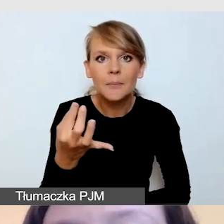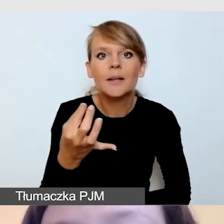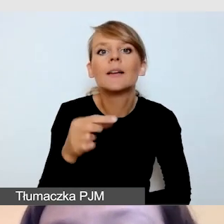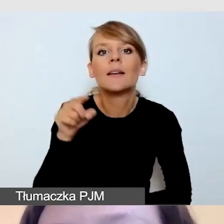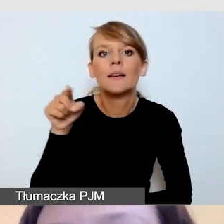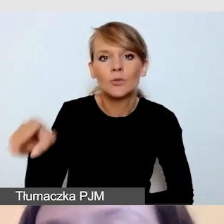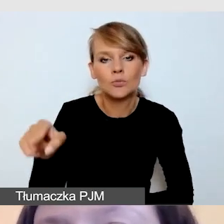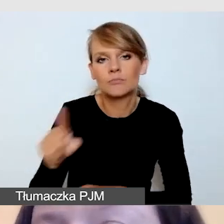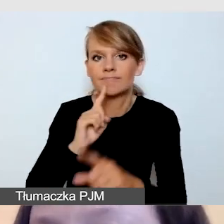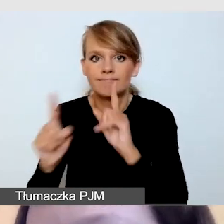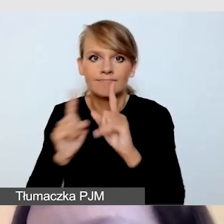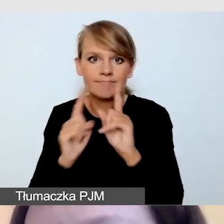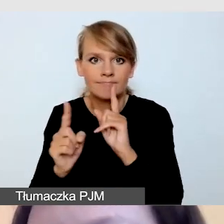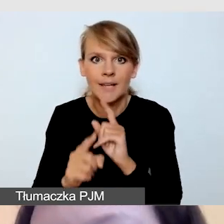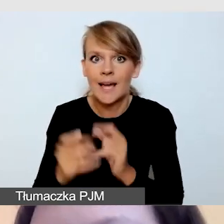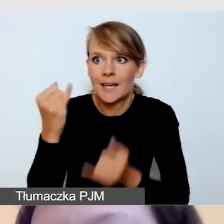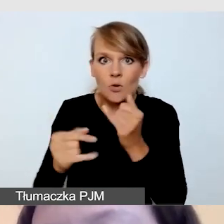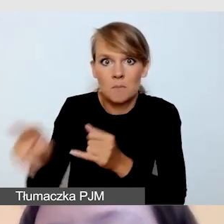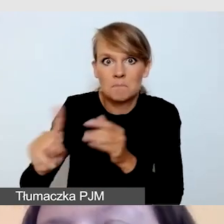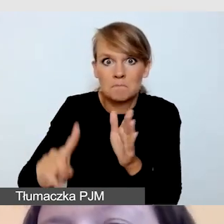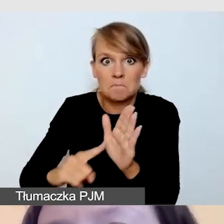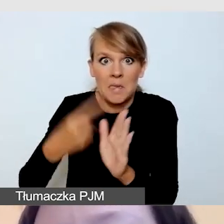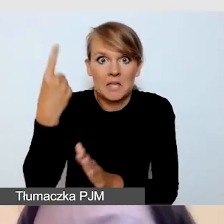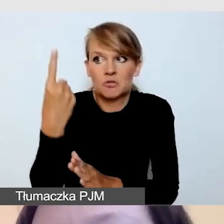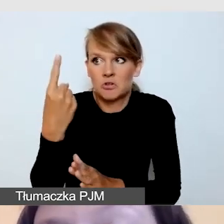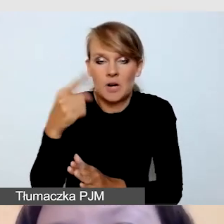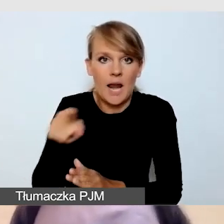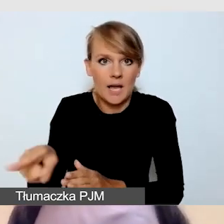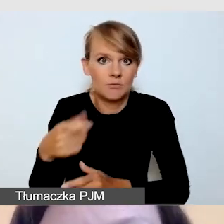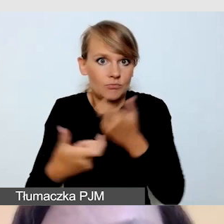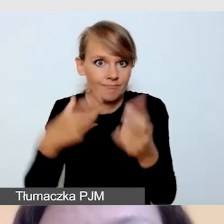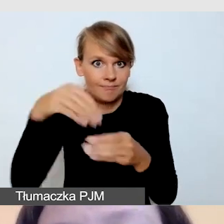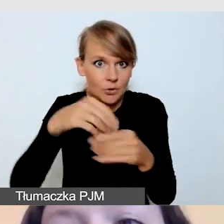jeśli jest to jego jedna z pierwszych dostępnościowych realizacji, zrobić z nim próbę.